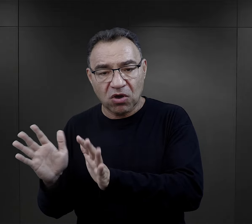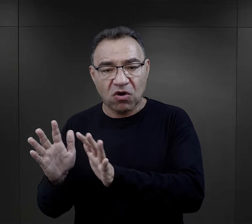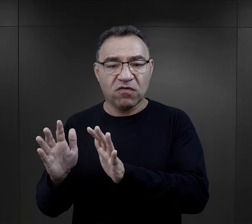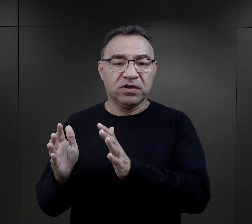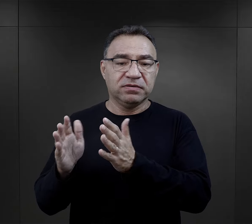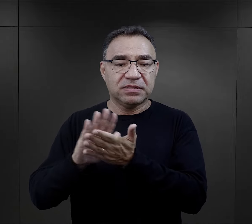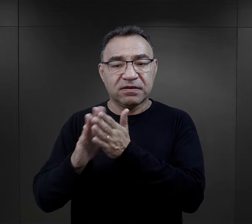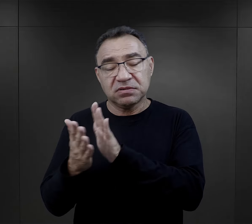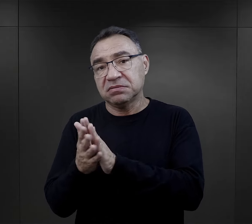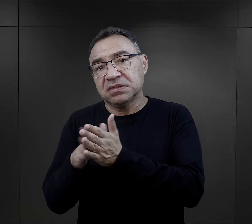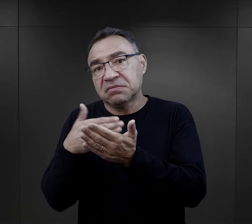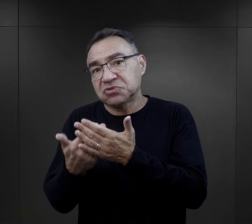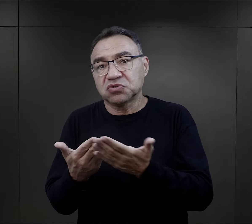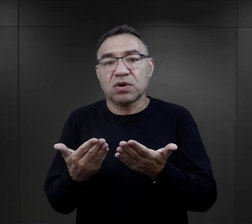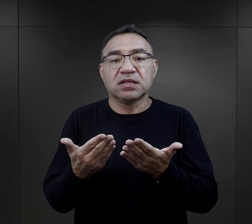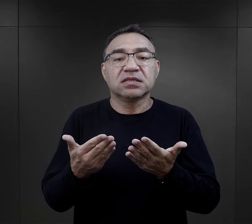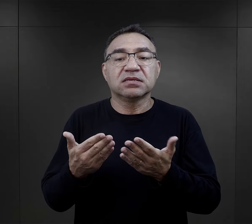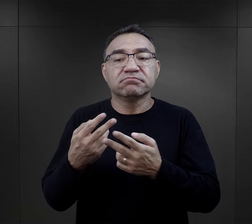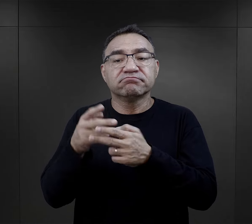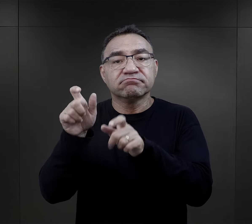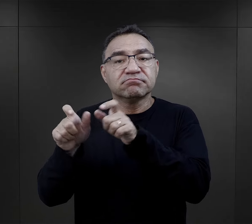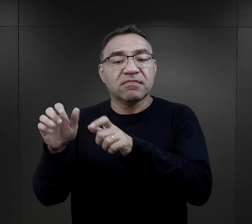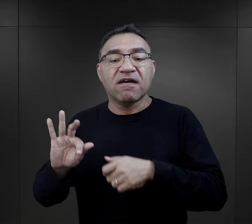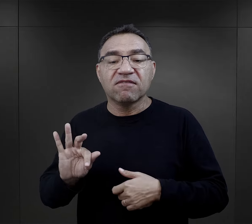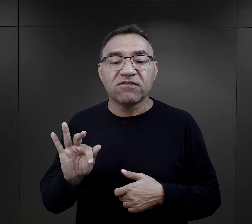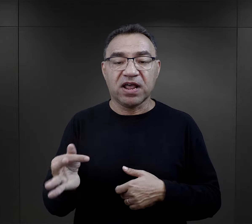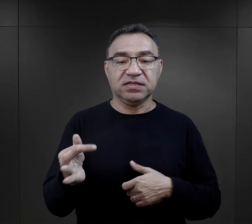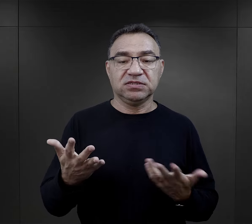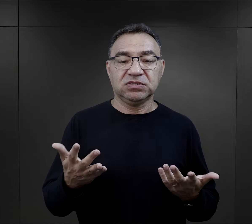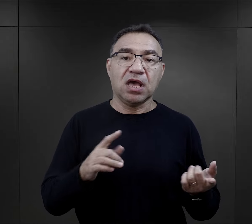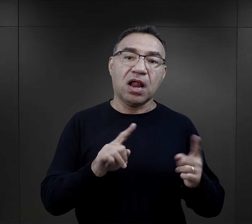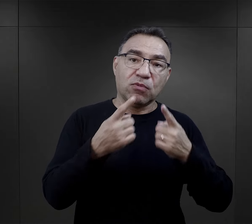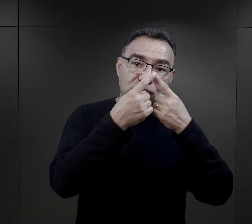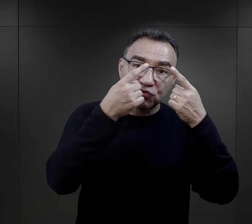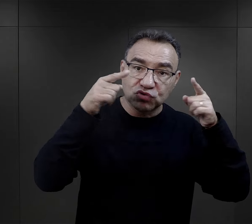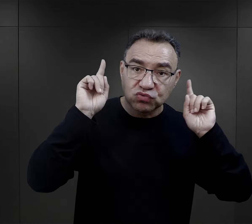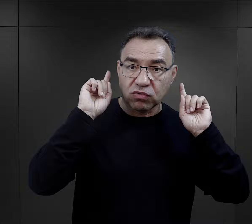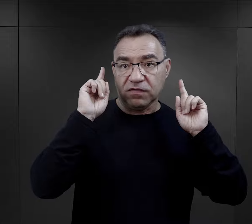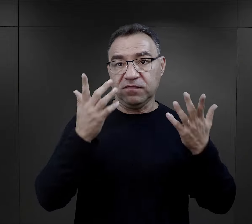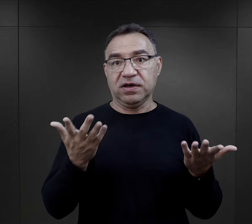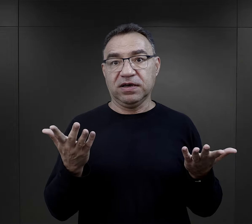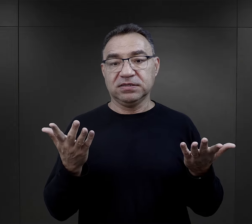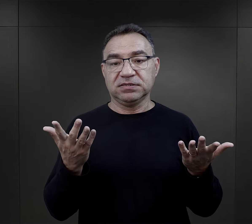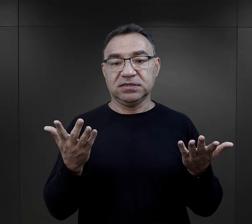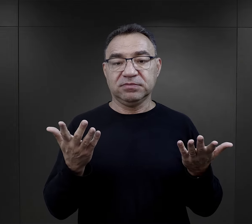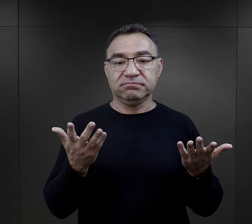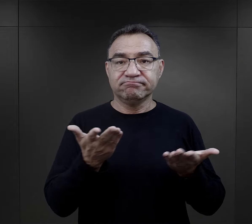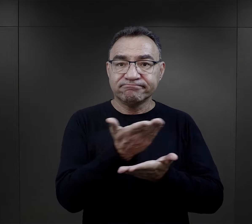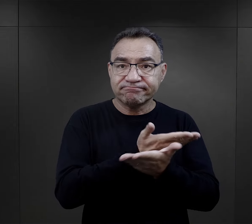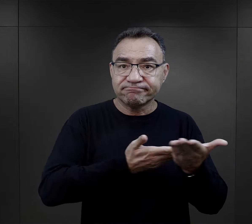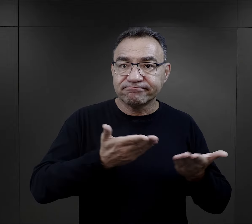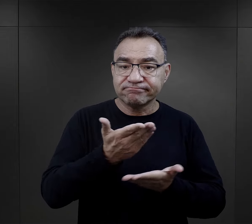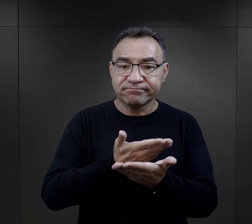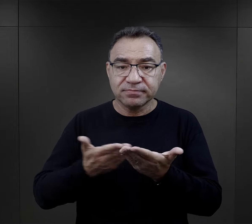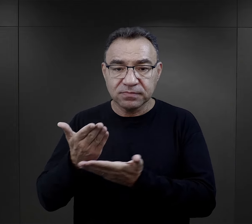opiekować sobą nawzajem, na przykład z więźniarkami francuskimi czy z więźniarkami słowackimi,